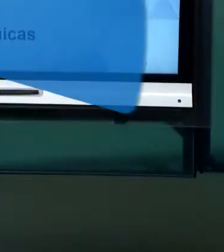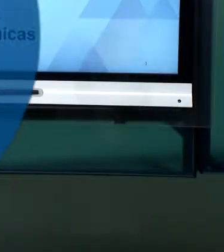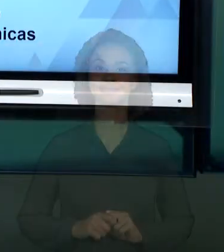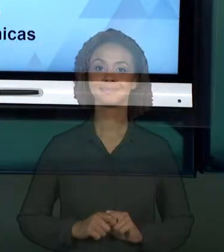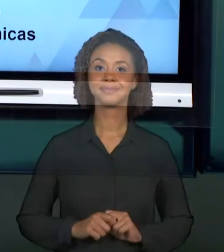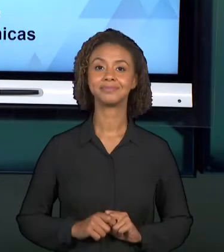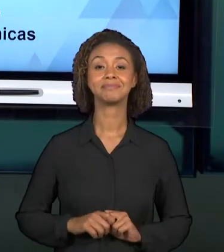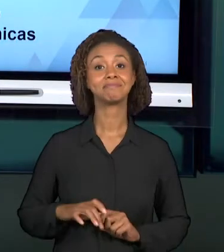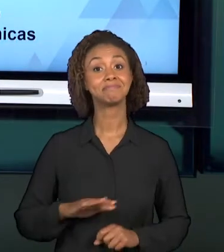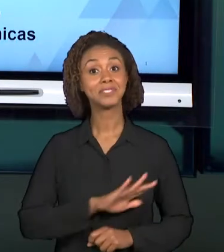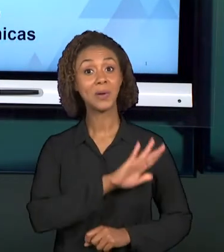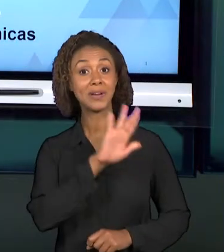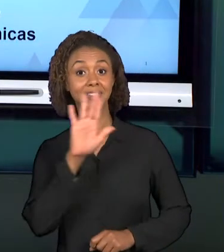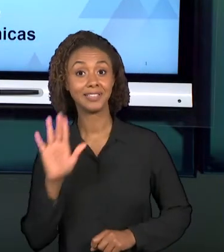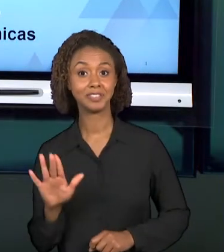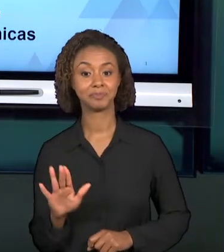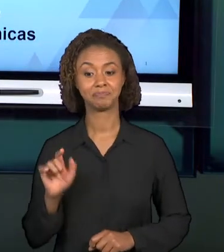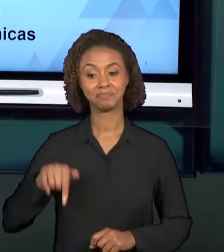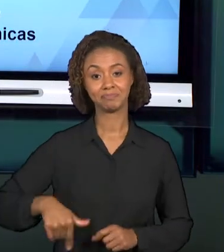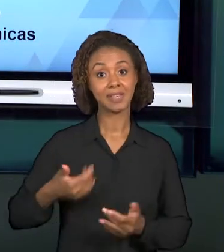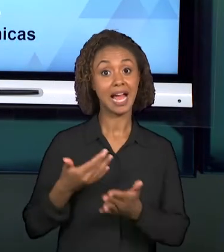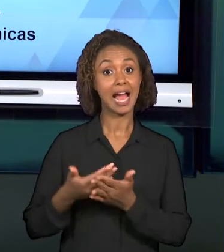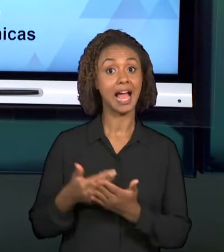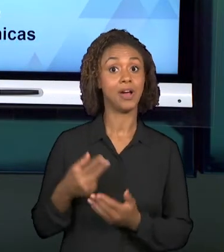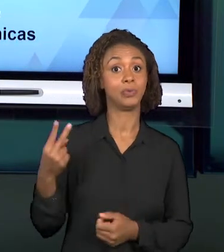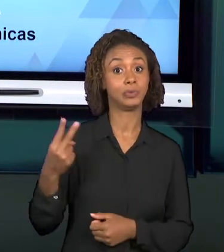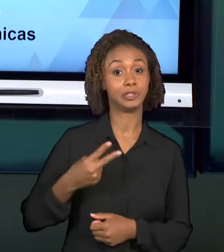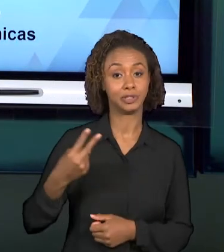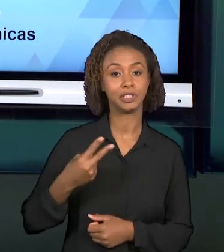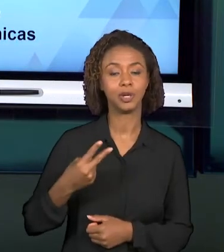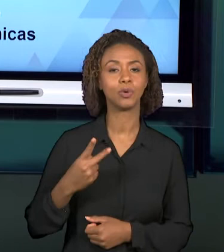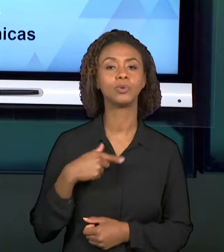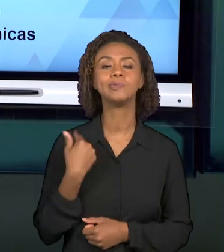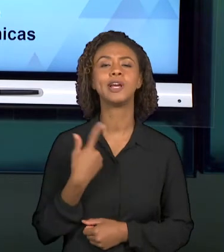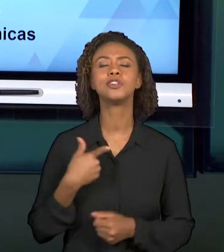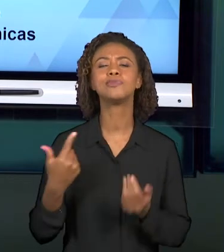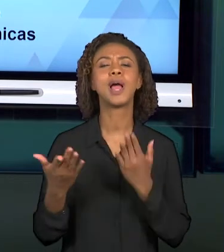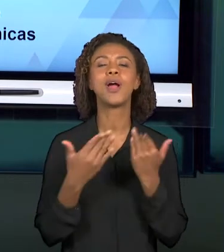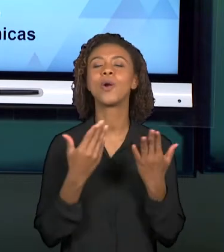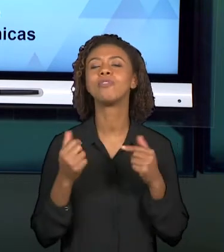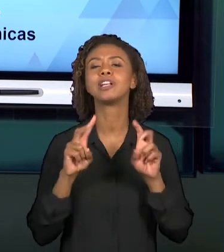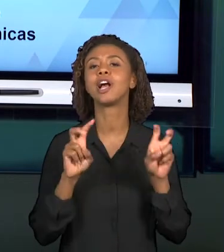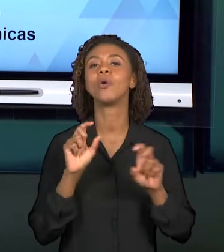[TAITIÂNY] OLÁ ALUNOS, NESSA SEGUNDA AULA, CONVERSAREMOS SOBRE A PRIMEIRA ATIVIDADE A SER